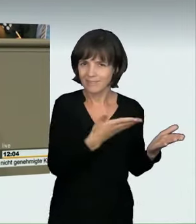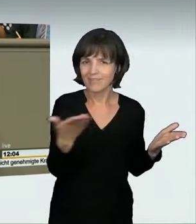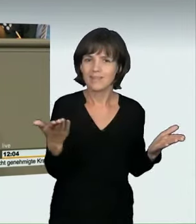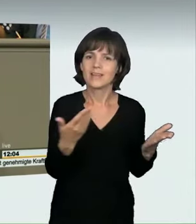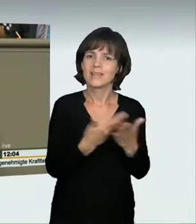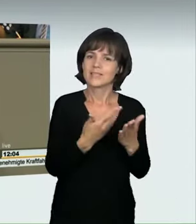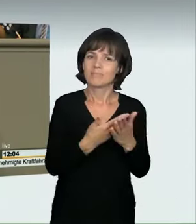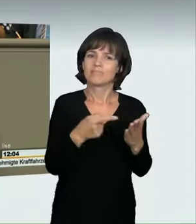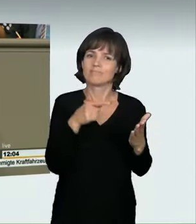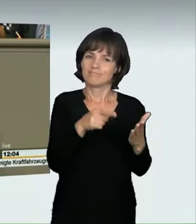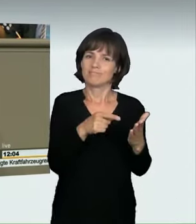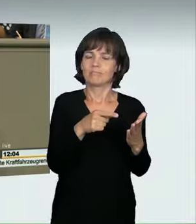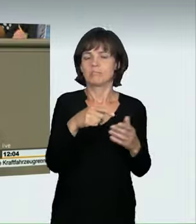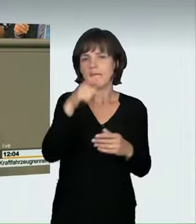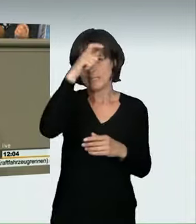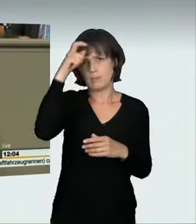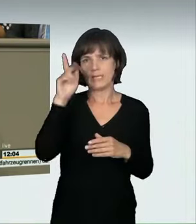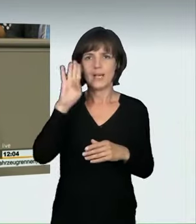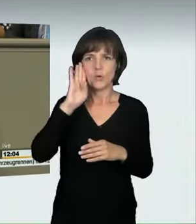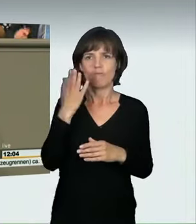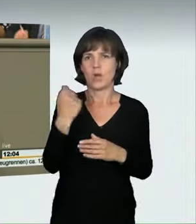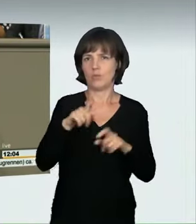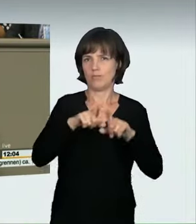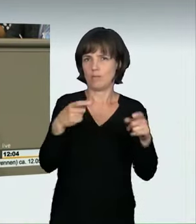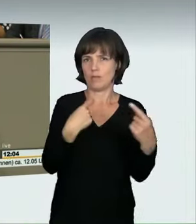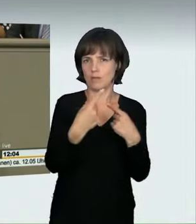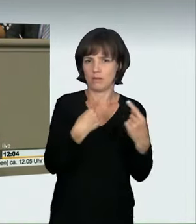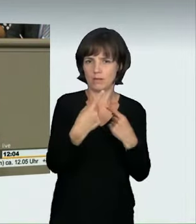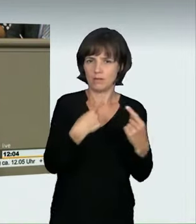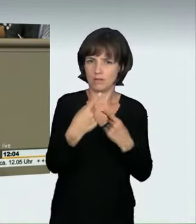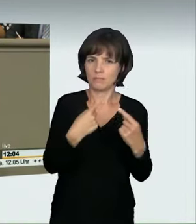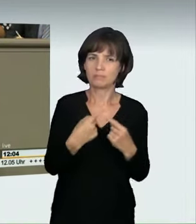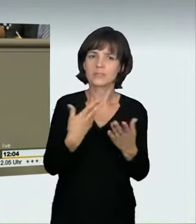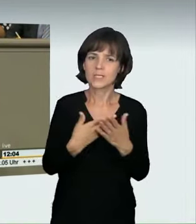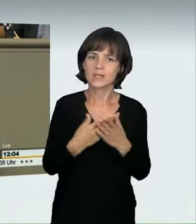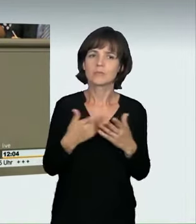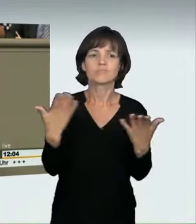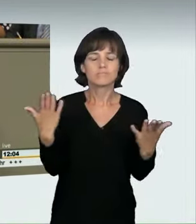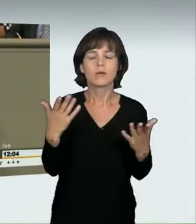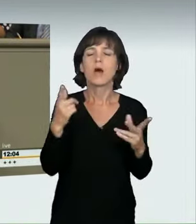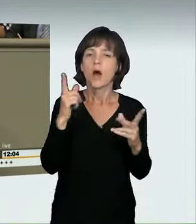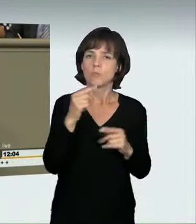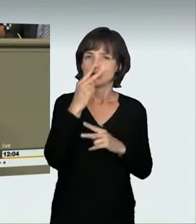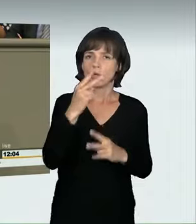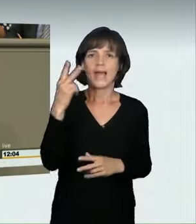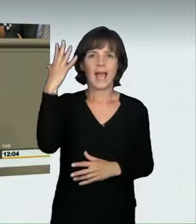Gefährdungsdelikt hinzugefügt, das ist richtig, in dem geregelt ist, dass sich der Fahrzeugführer, wenn er sich mit „nicht angepasster Geschwindigkeit“,